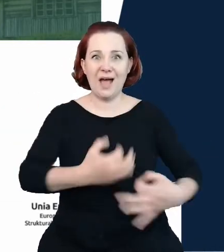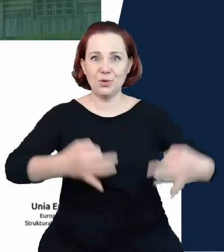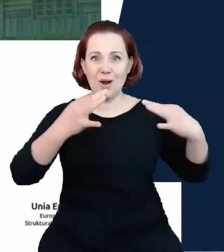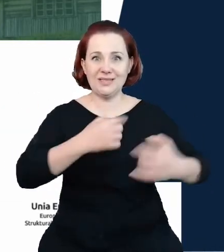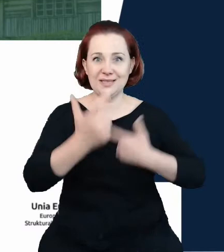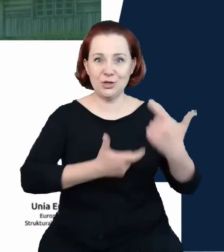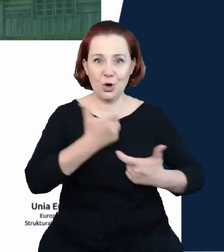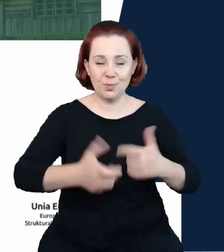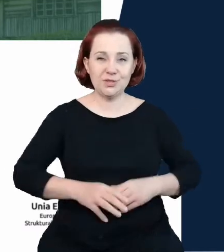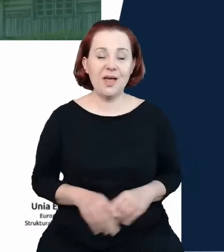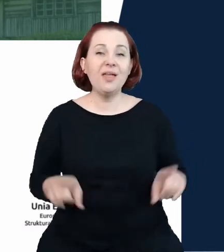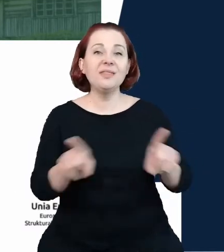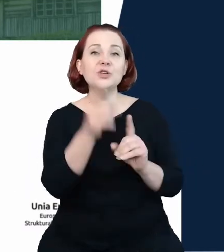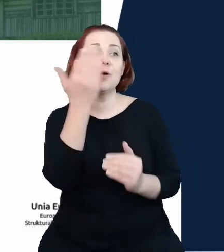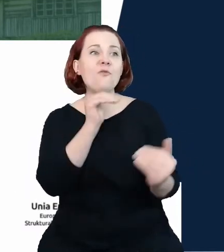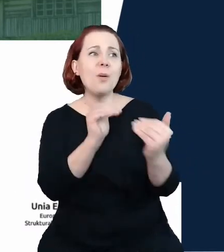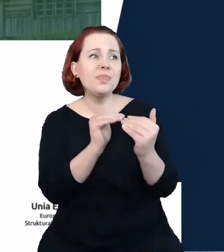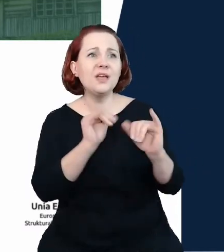podejściu do tego, w jaki sposób chcemy wykorzystać efekty tych danych.